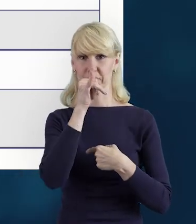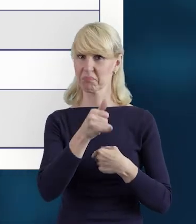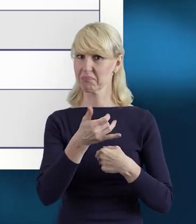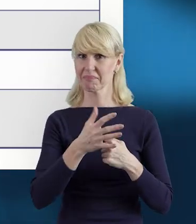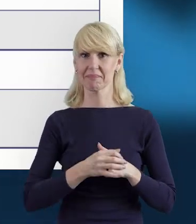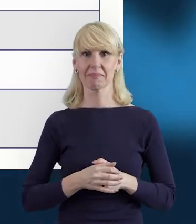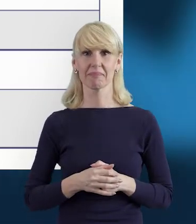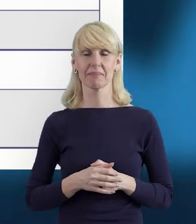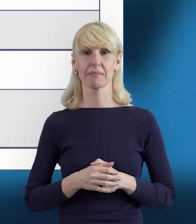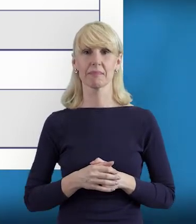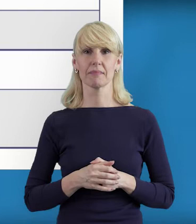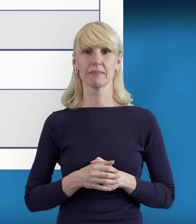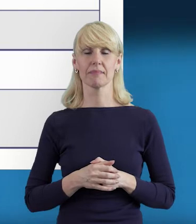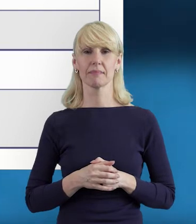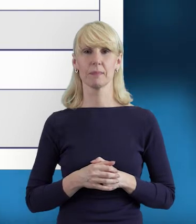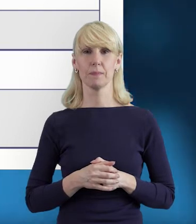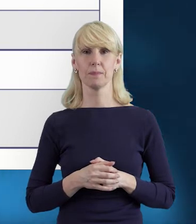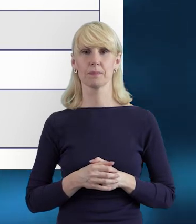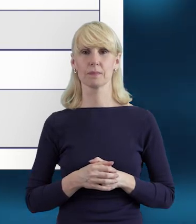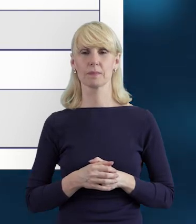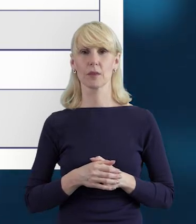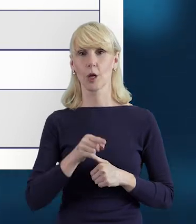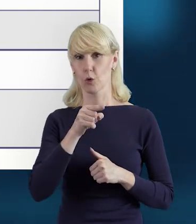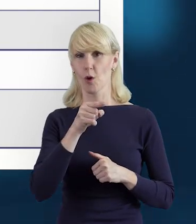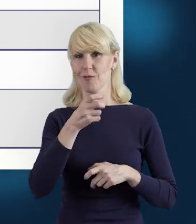Po prostu jest to problem blokujący.